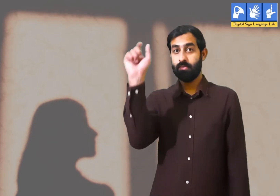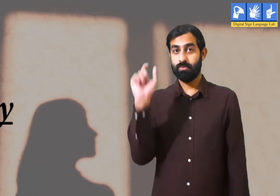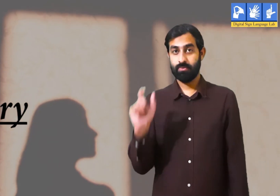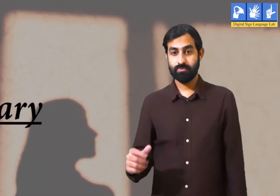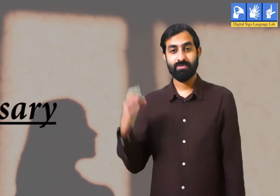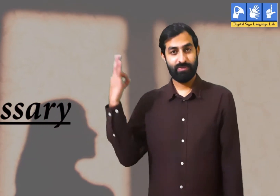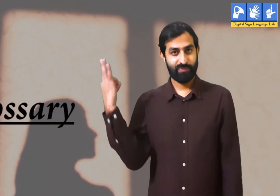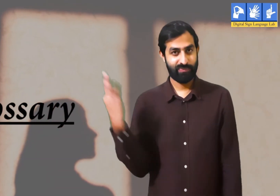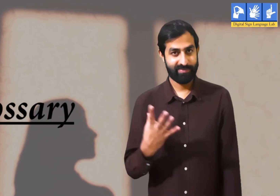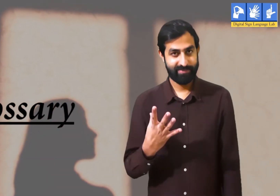शब्दकोष